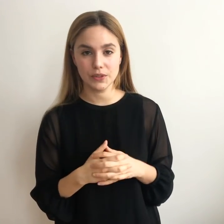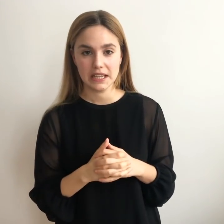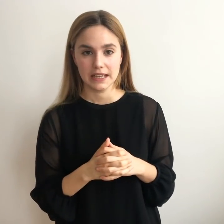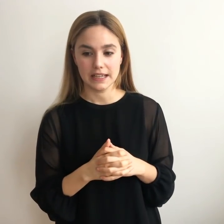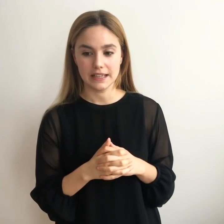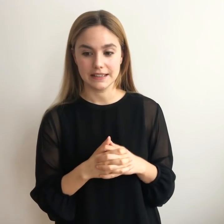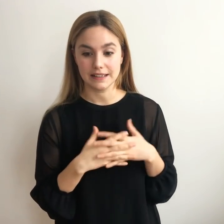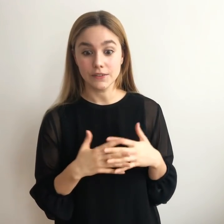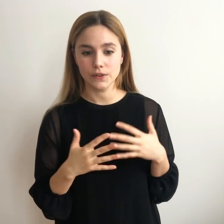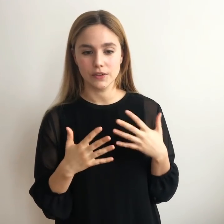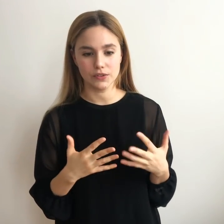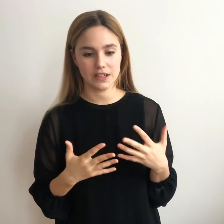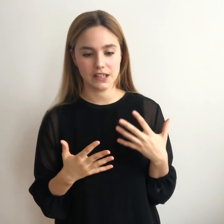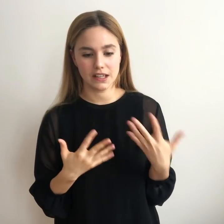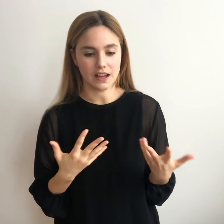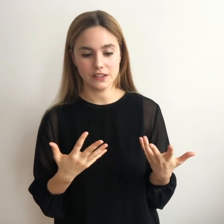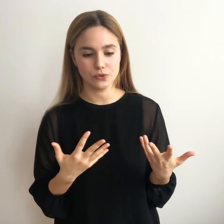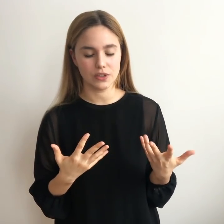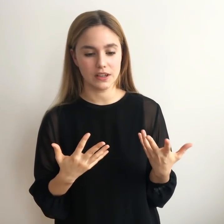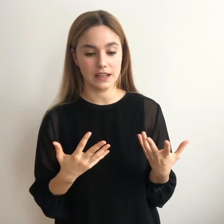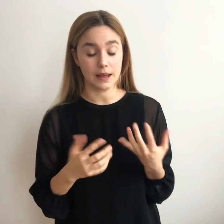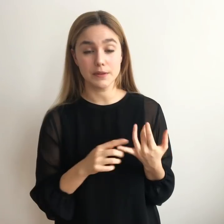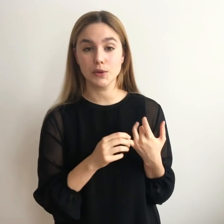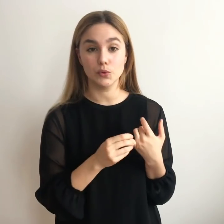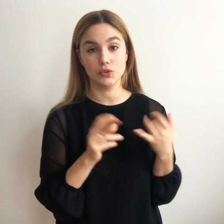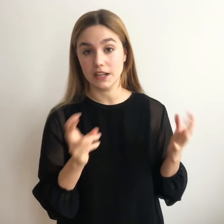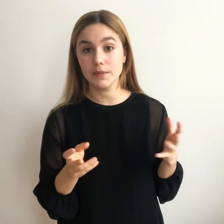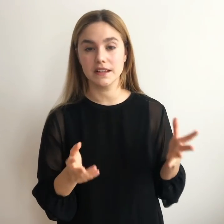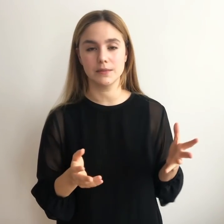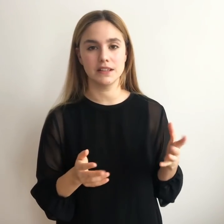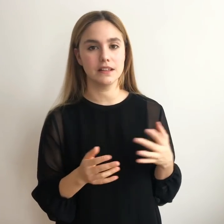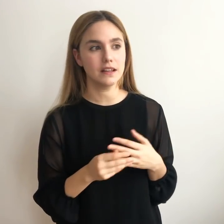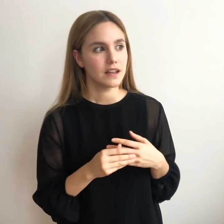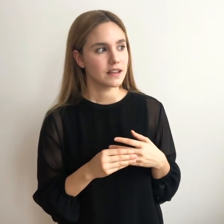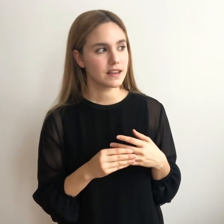tratando de encontrar qué era eso que a la vez me gustara medianamente,